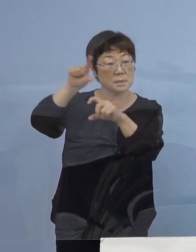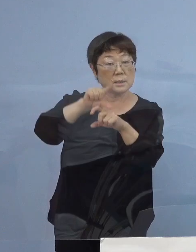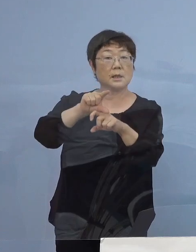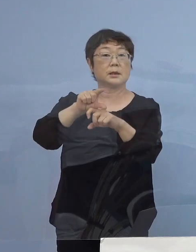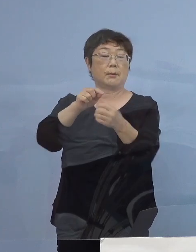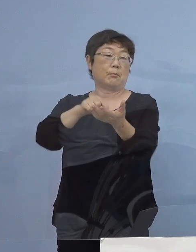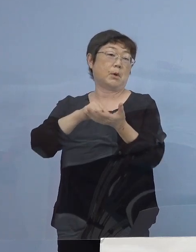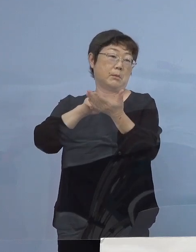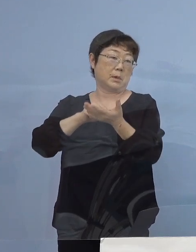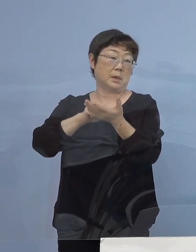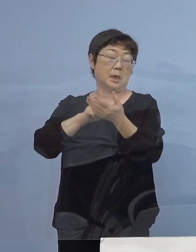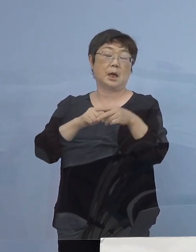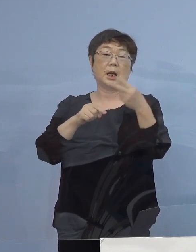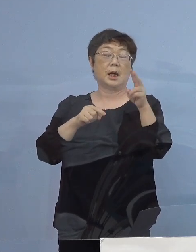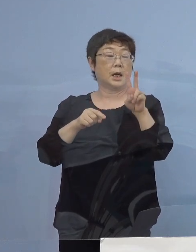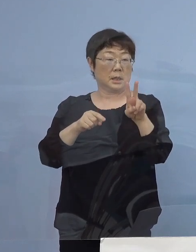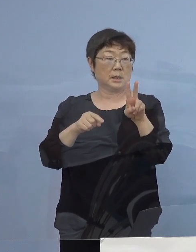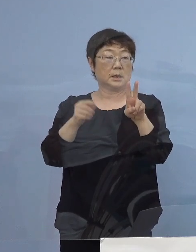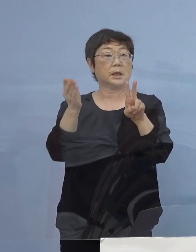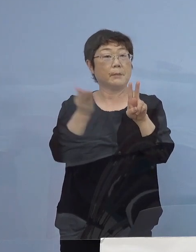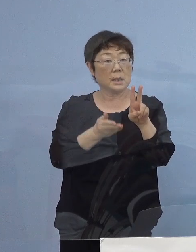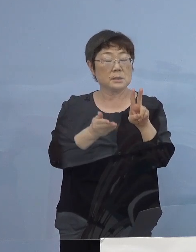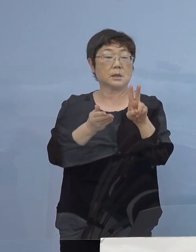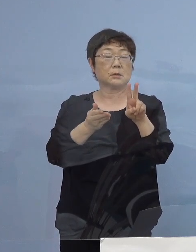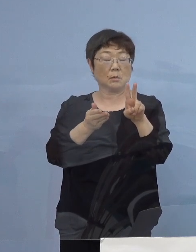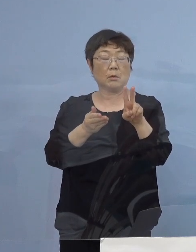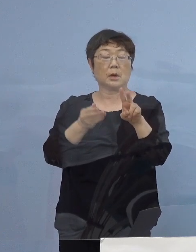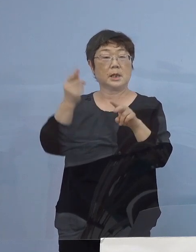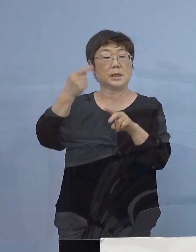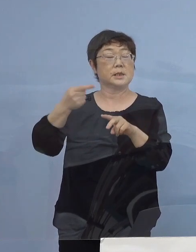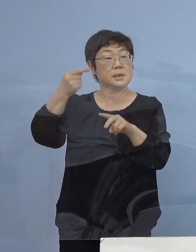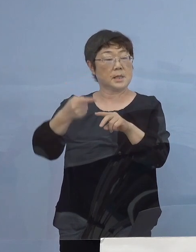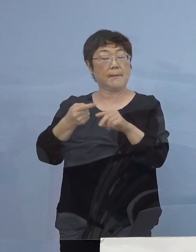例えば2割1,000店舗となっていければなと